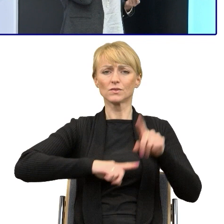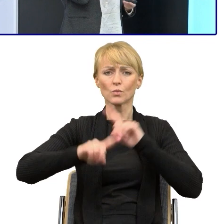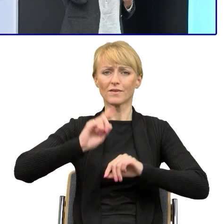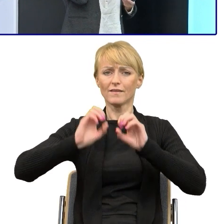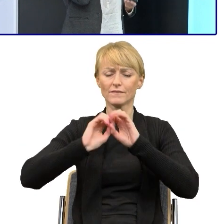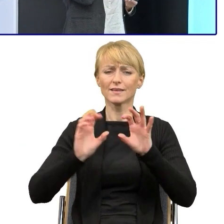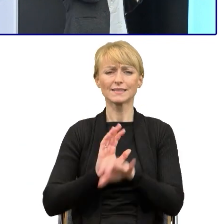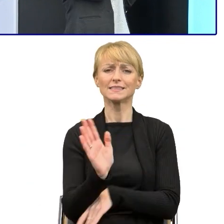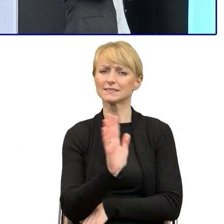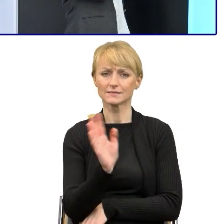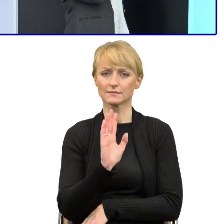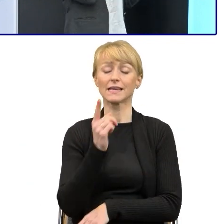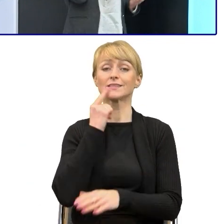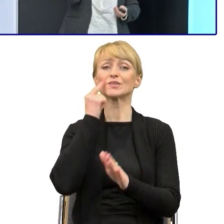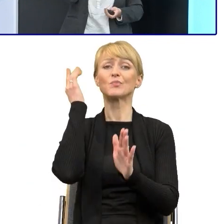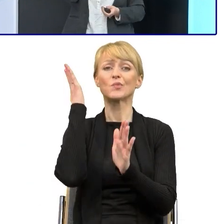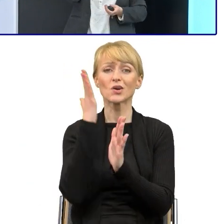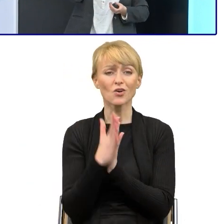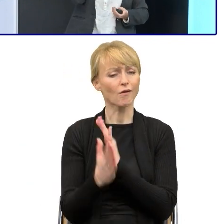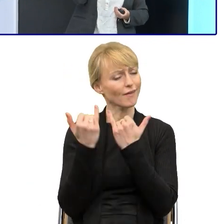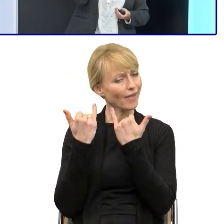prosty język nie jest infantylny, prosty język jest dostępny.